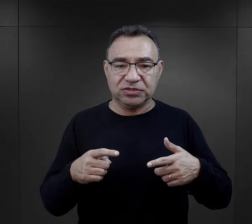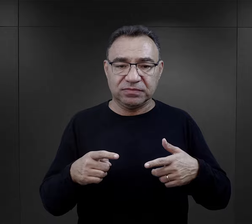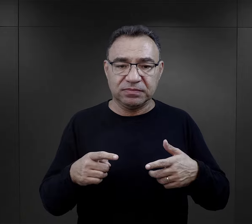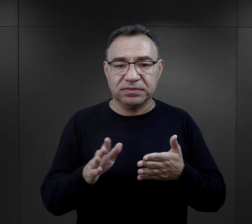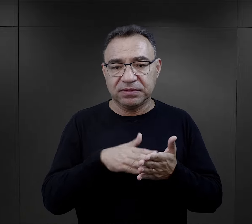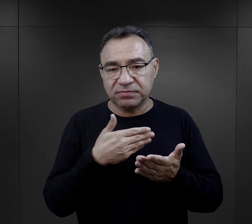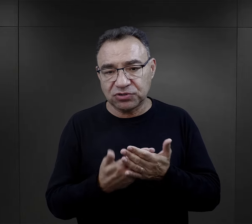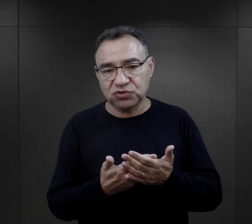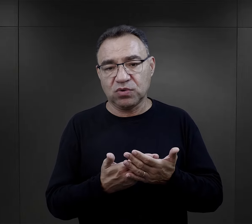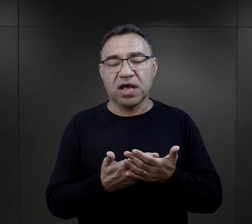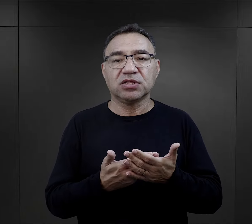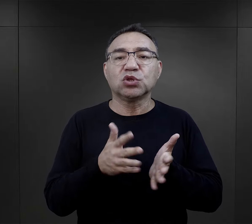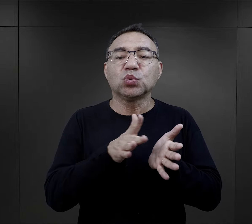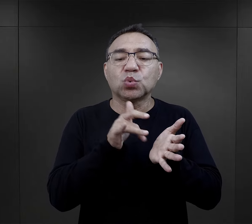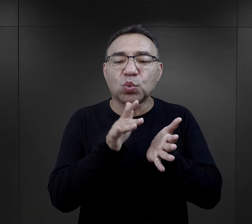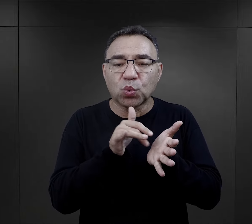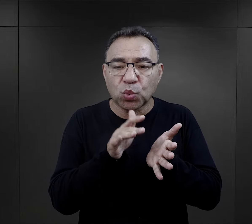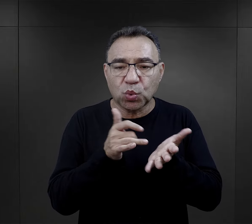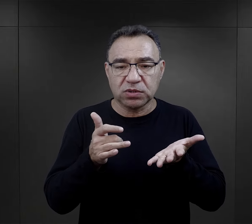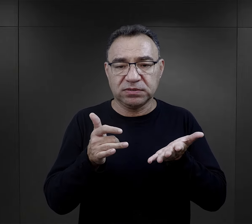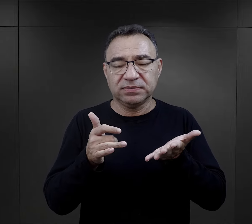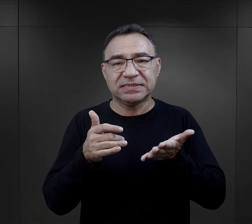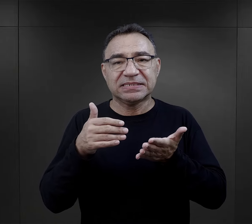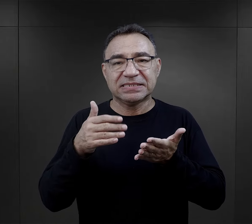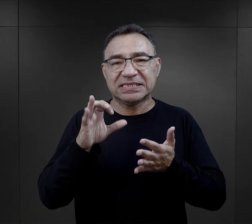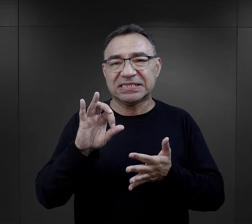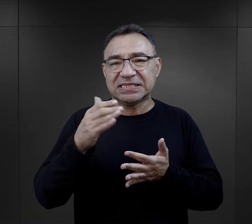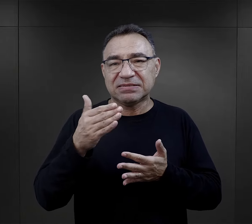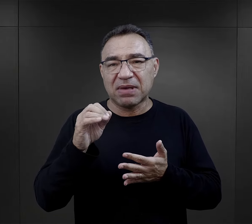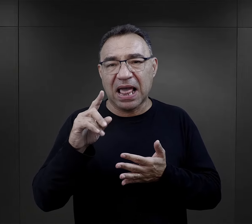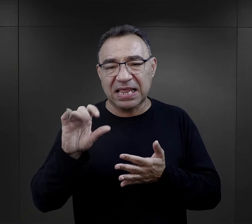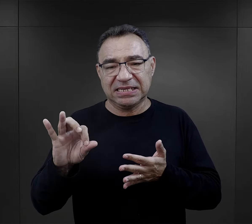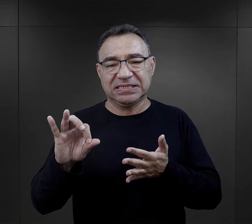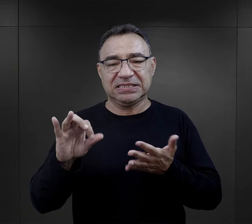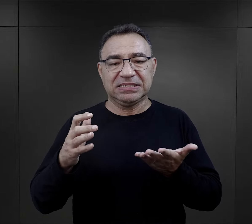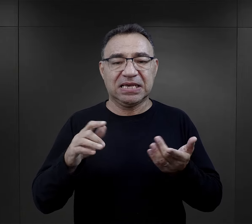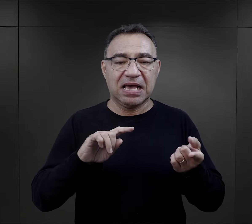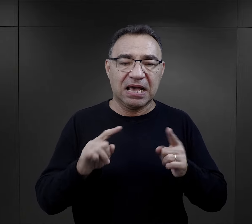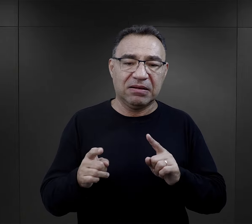nie straciło wartości, jakiś tłuszcz (to był rodzaj takiego smalcu)